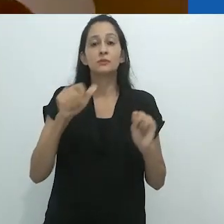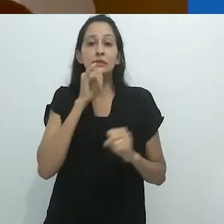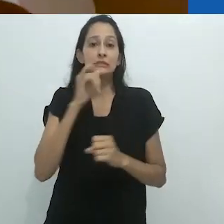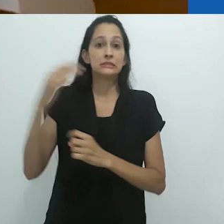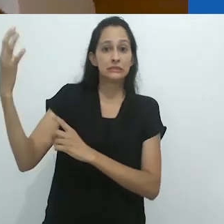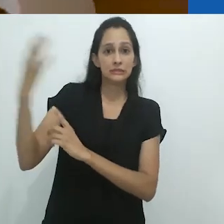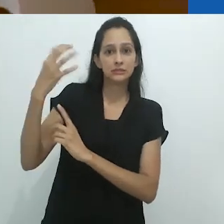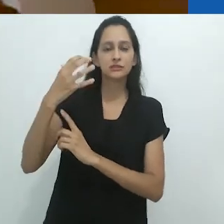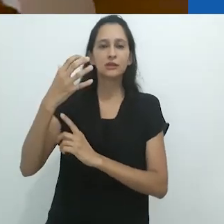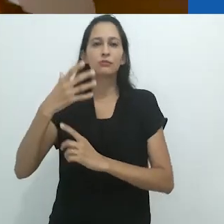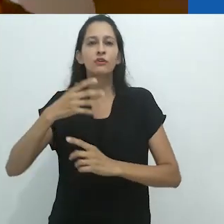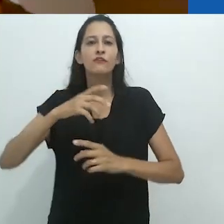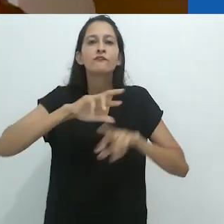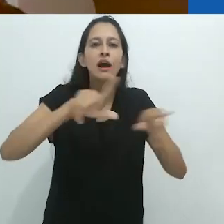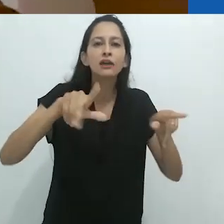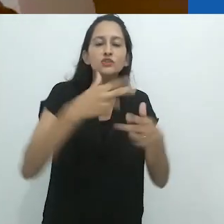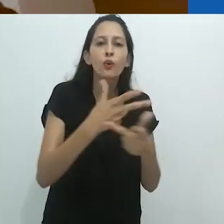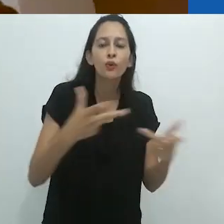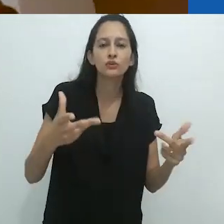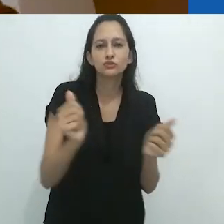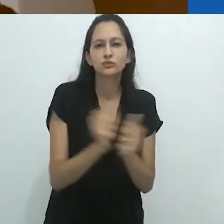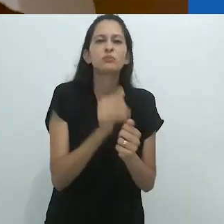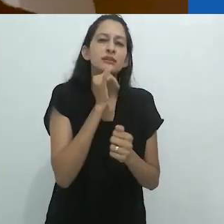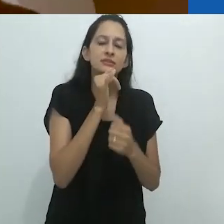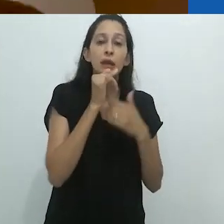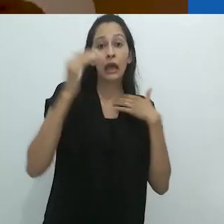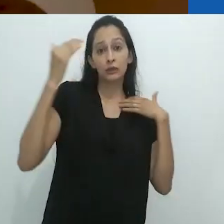de estímulo à multitarefa,